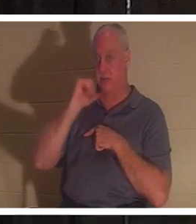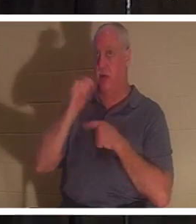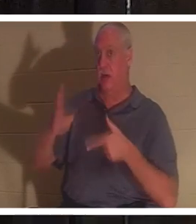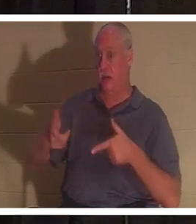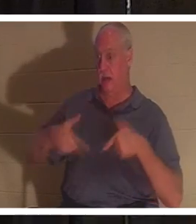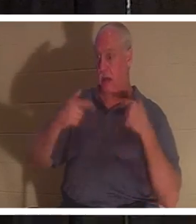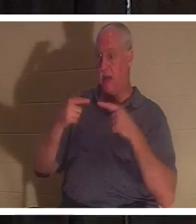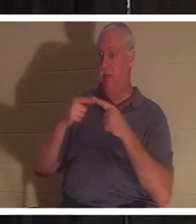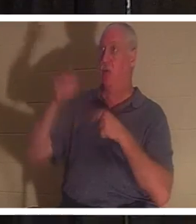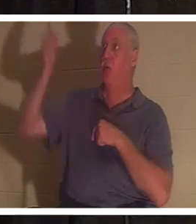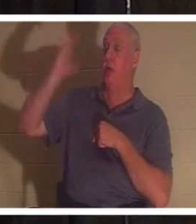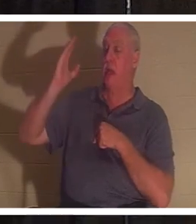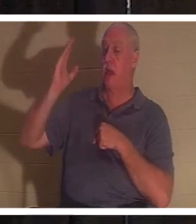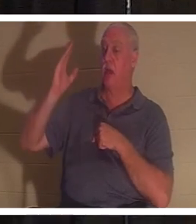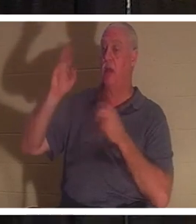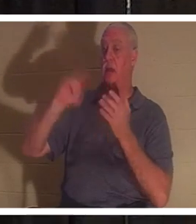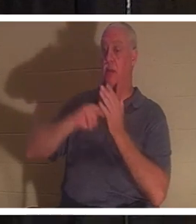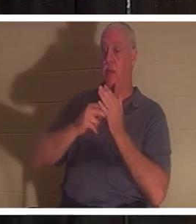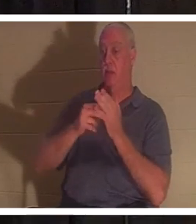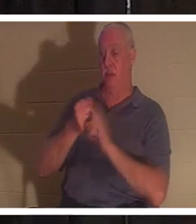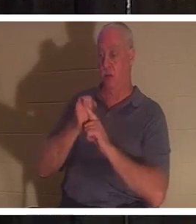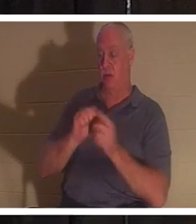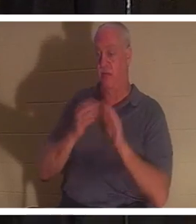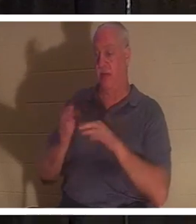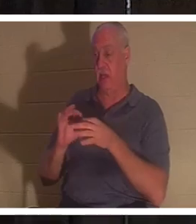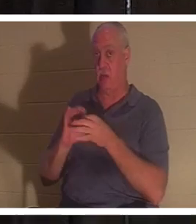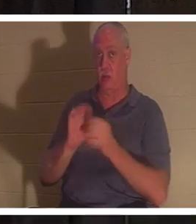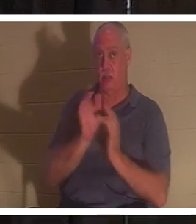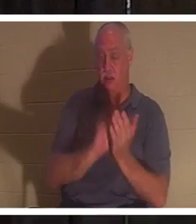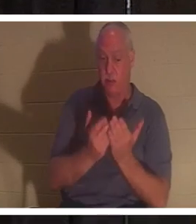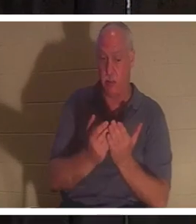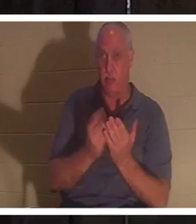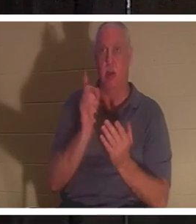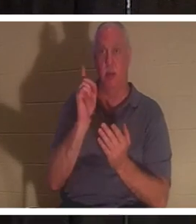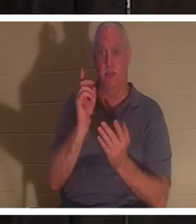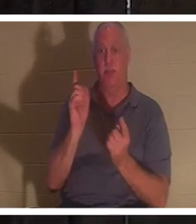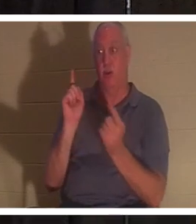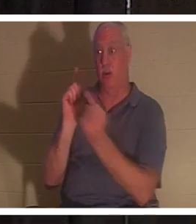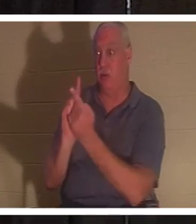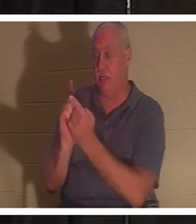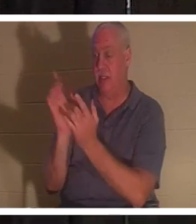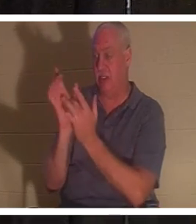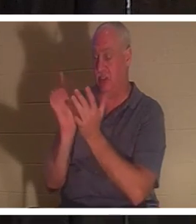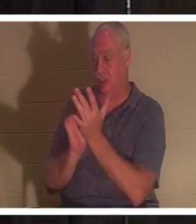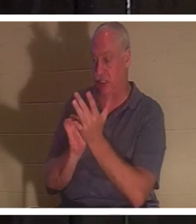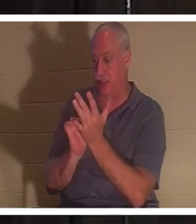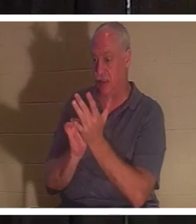根据圣经，你就是死的。但当你遇见耶稣时，你就会得到生命的礼物。